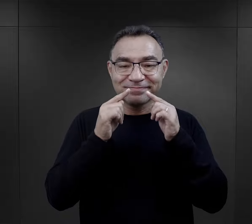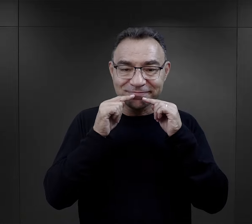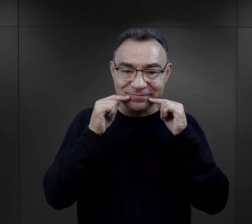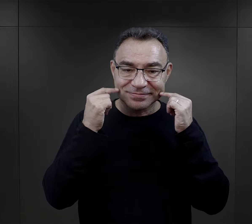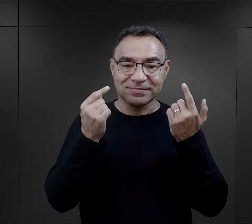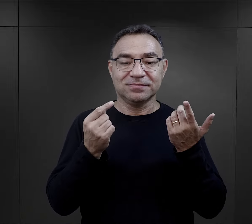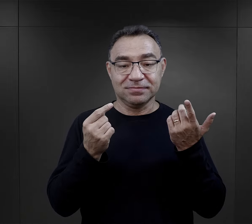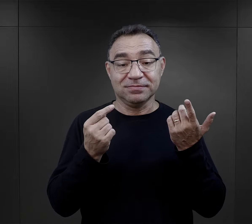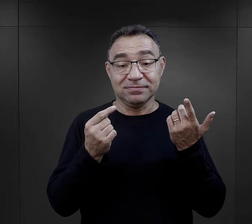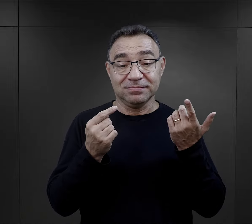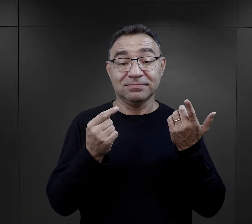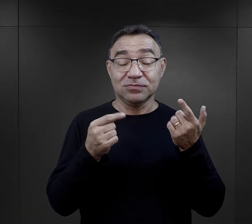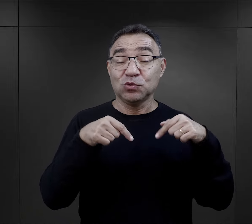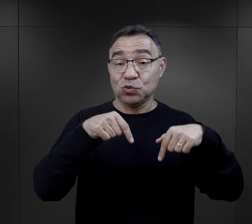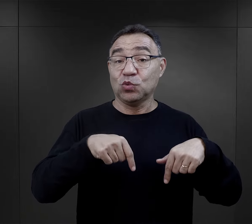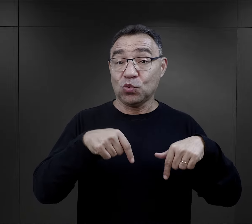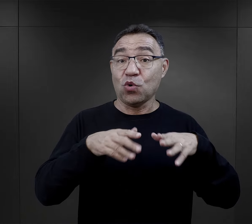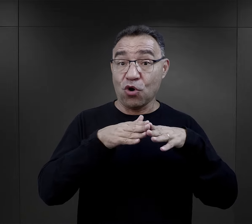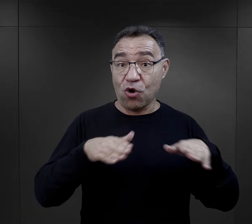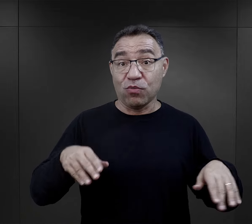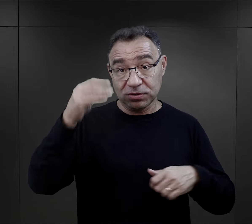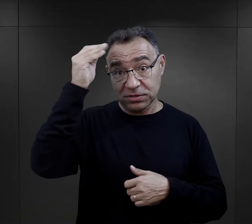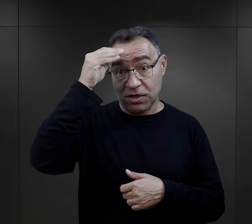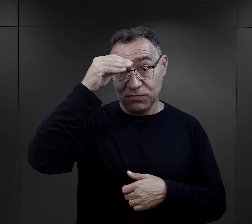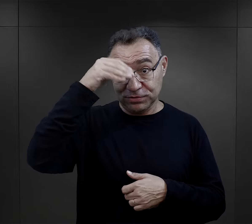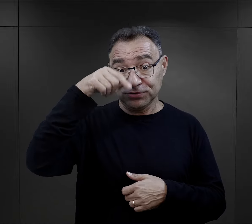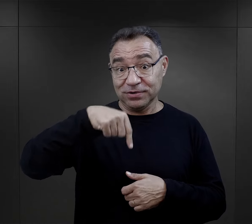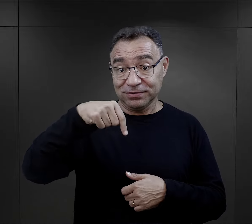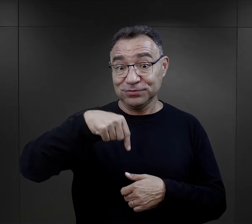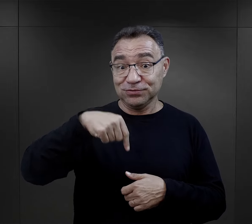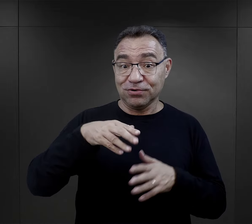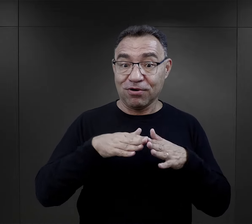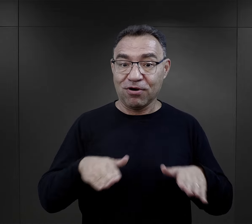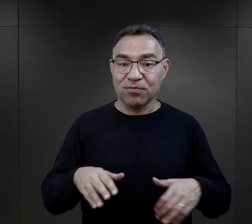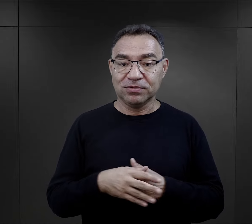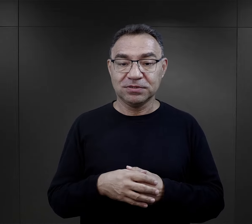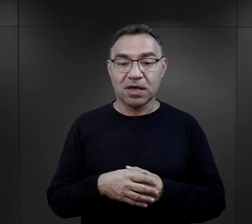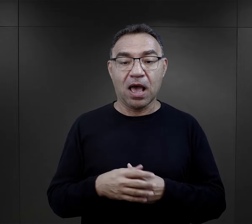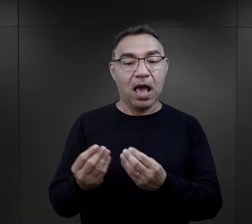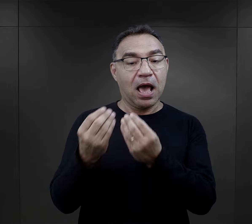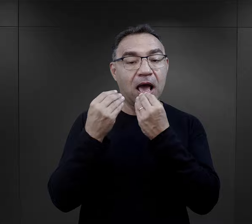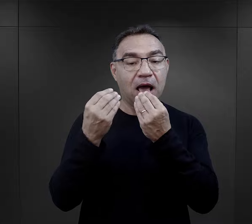więc ona a z uśmiechem odpowiedziała, że polskiego nauczyła się w obozie,